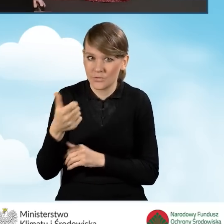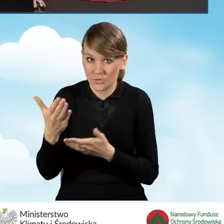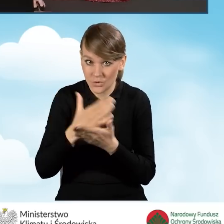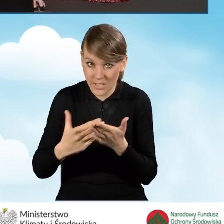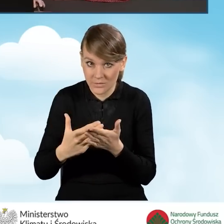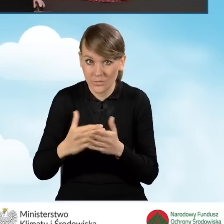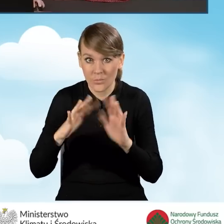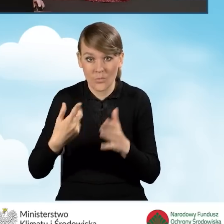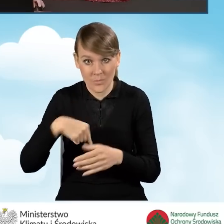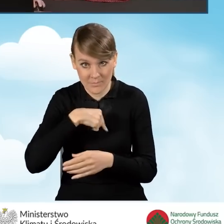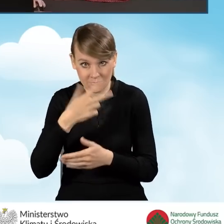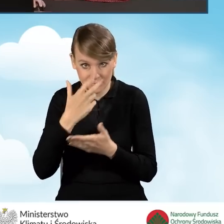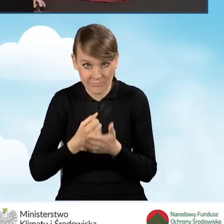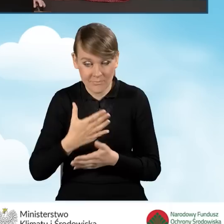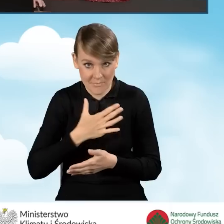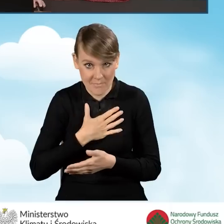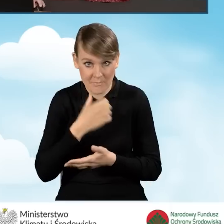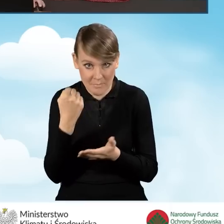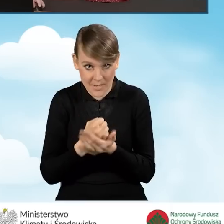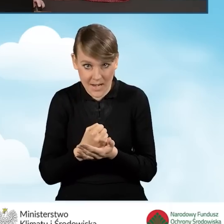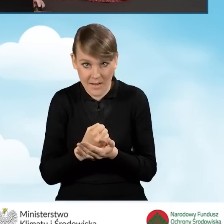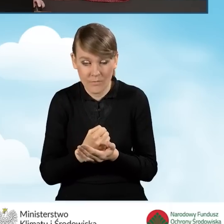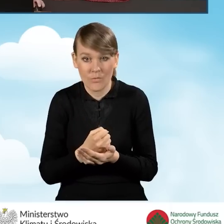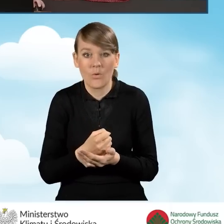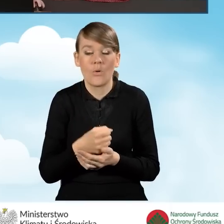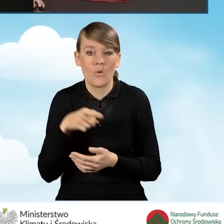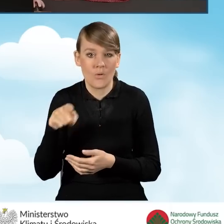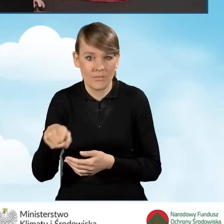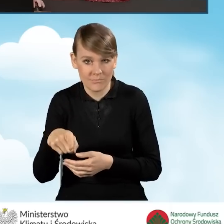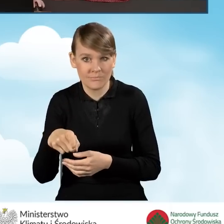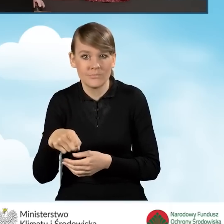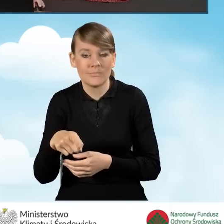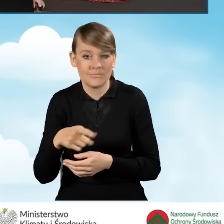czyli czy oświadczamy, że jesteśmy uprawnieni względem dochodu do uzyskania tego dofinansowania